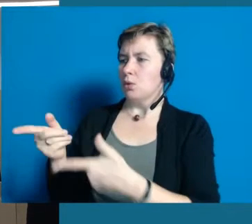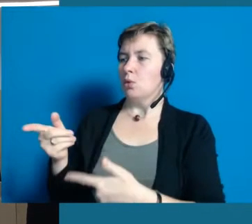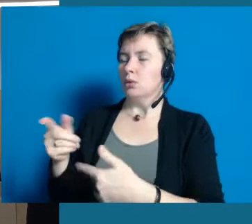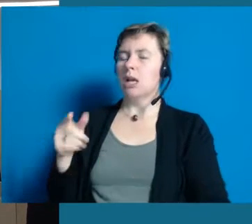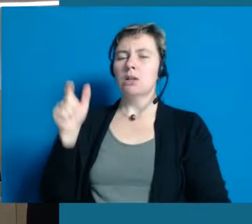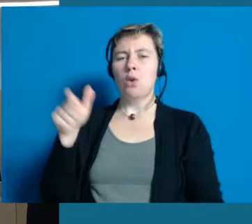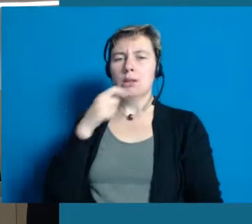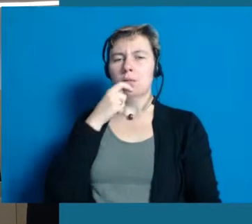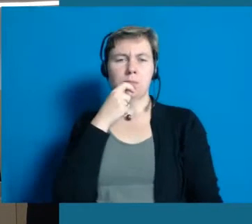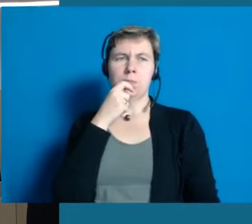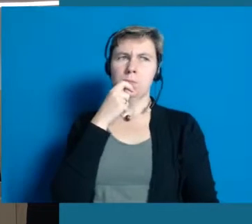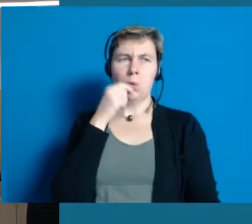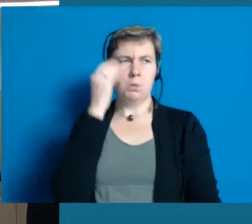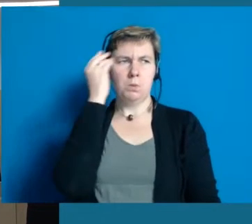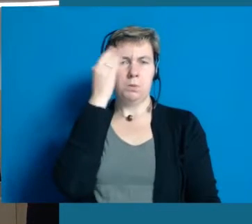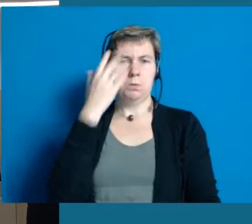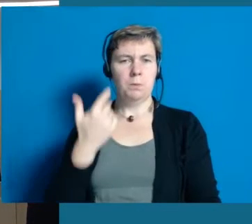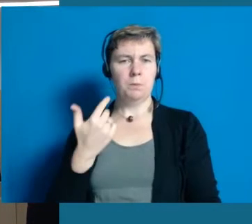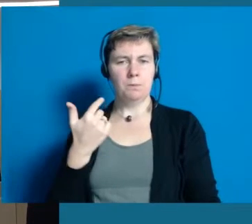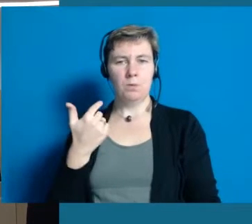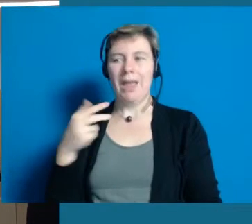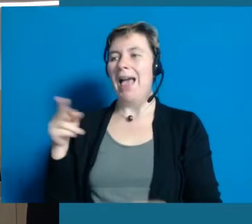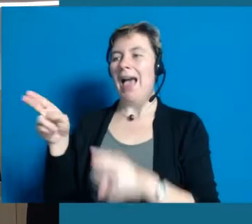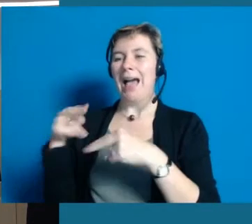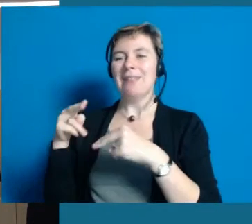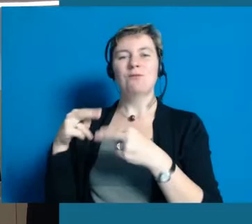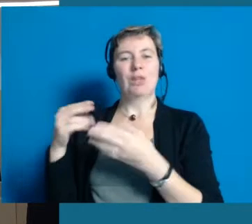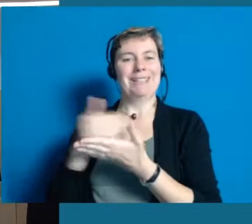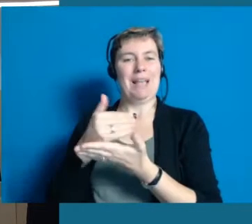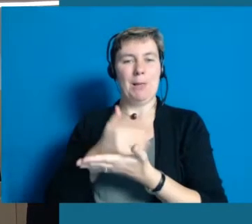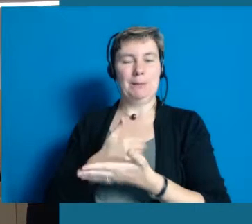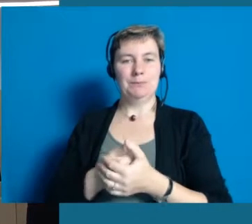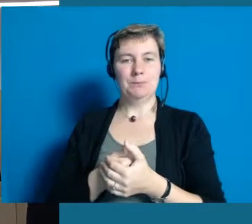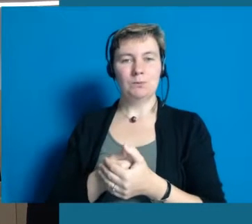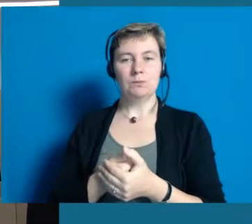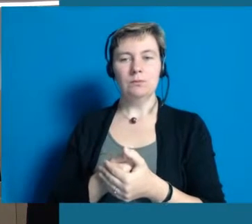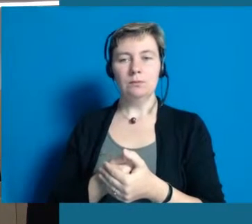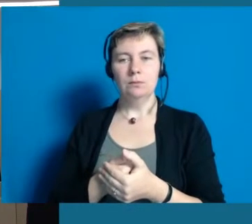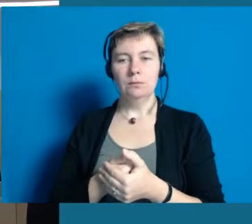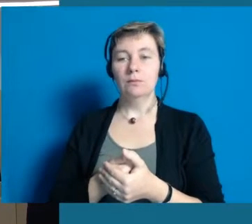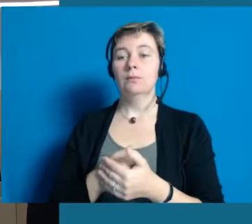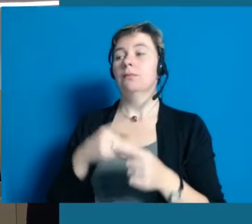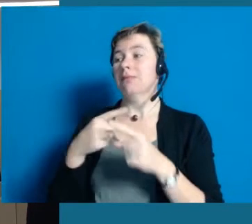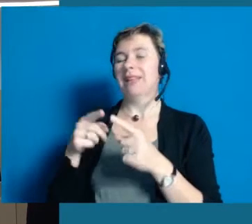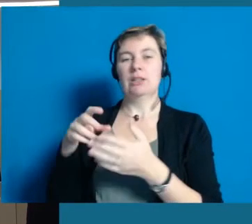Es kommen interessante Gespräche und interessante Aussagen dort zur Geltung. Was ich sehr schön finde.